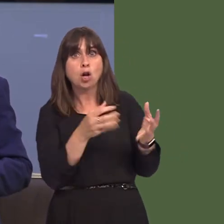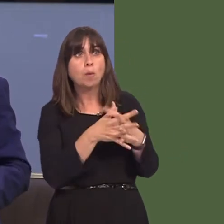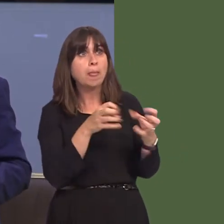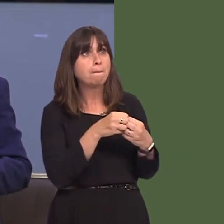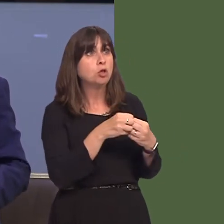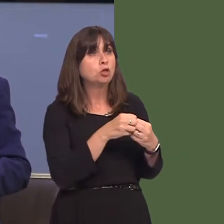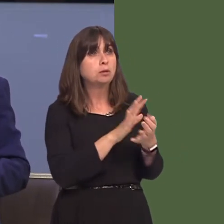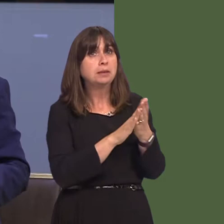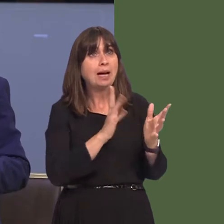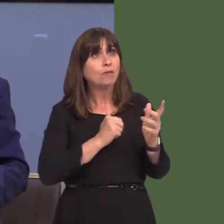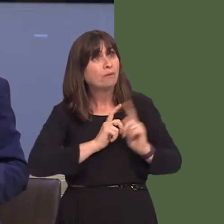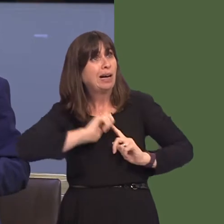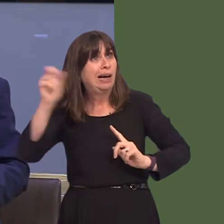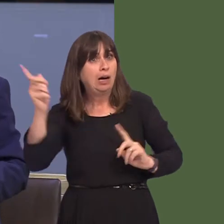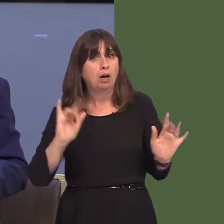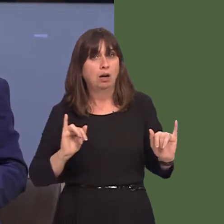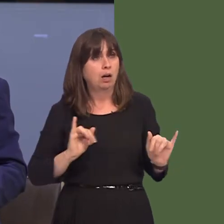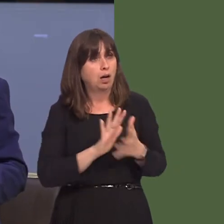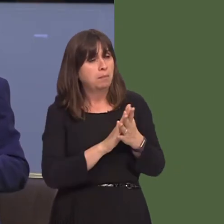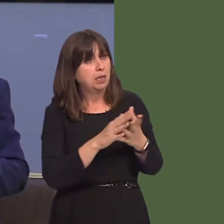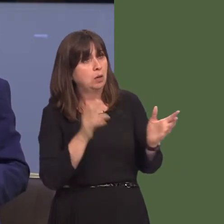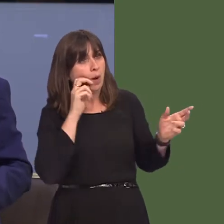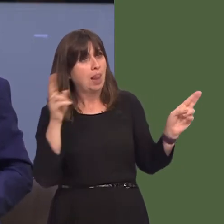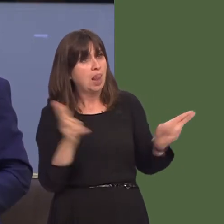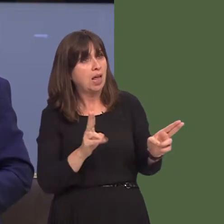felly yn rhannu fy mhryderon, a phryderon pobl sir Benfro, nad oes opsiwn yn yr ymgynghoriad